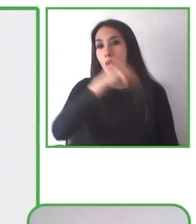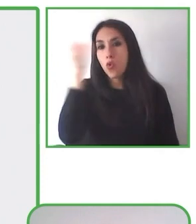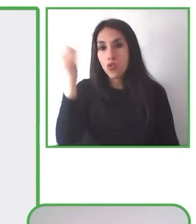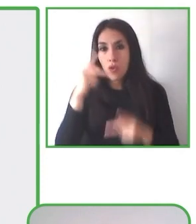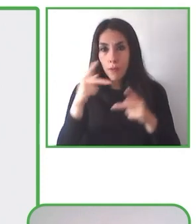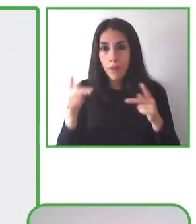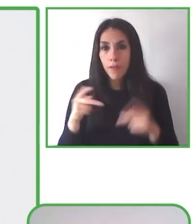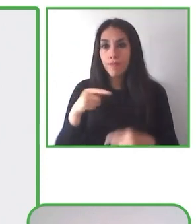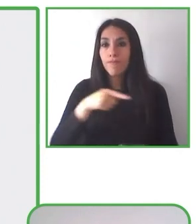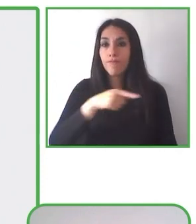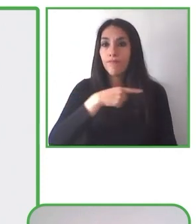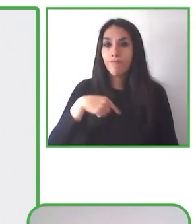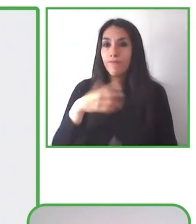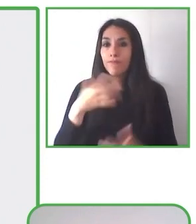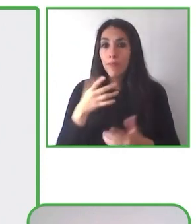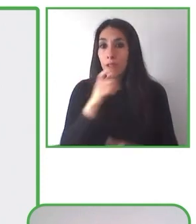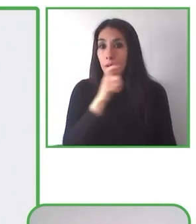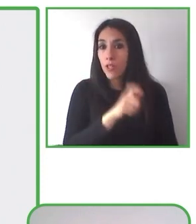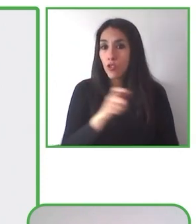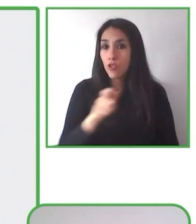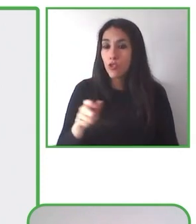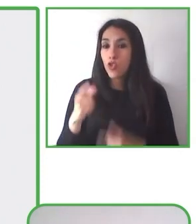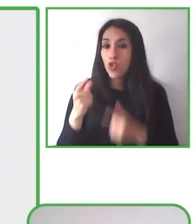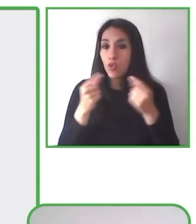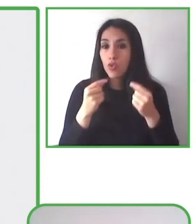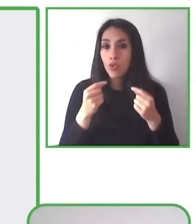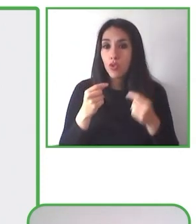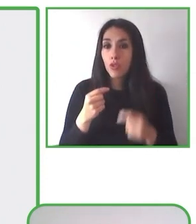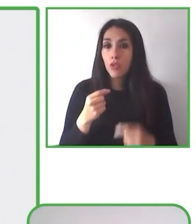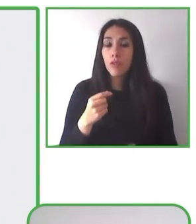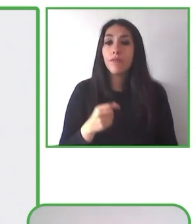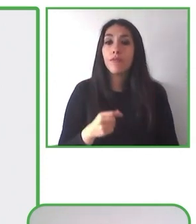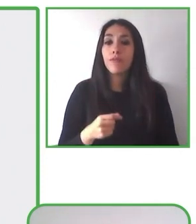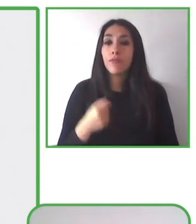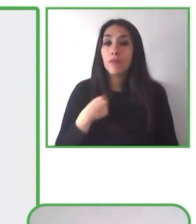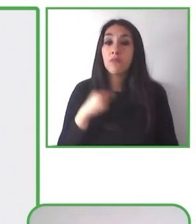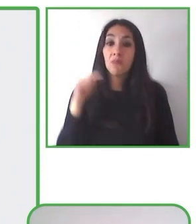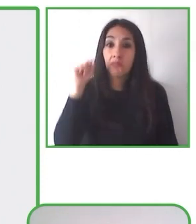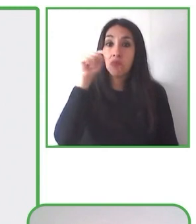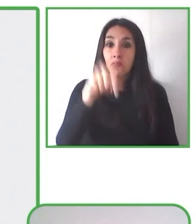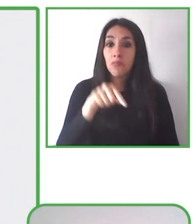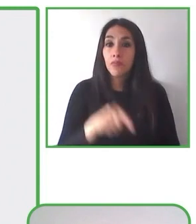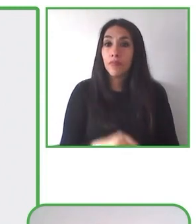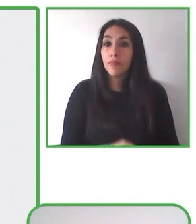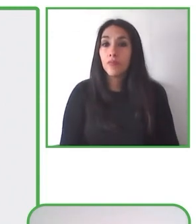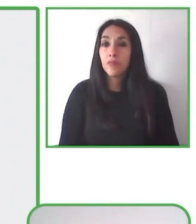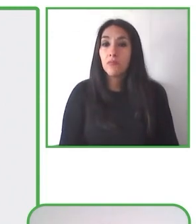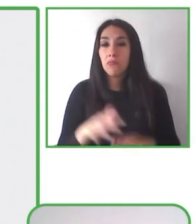Es operado por dos o más personas que desempeñan roles específicos y ofrece una